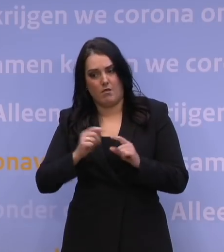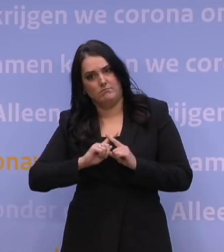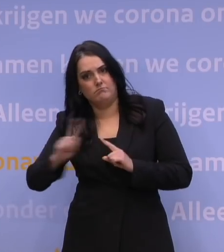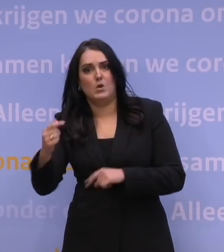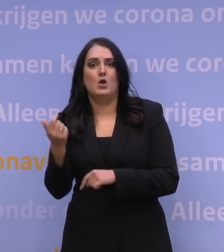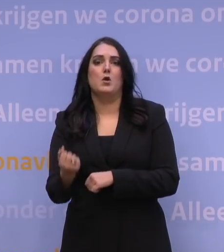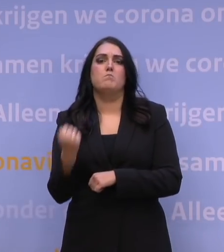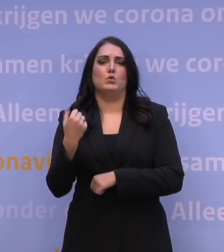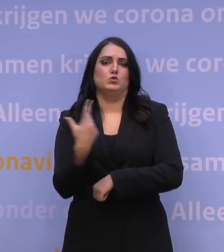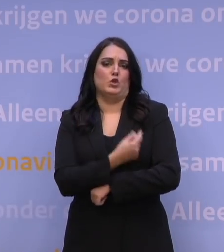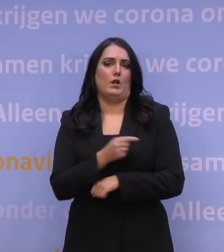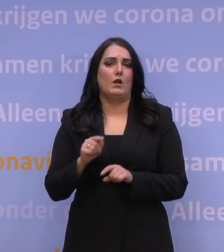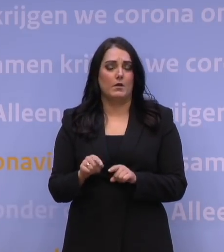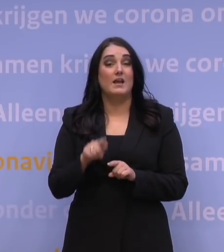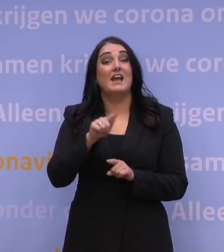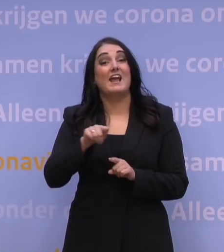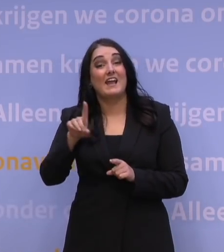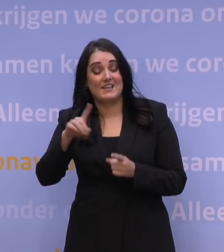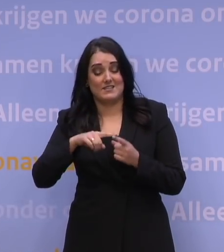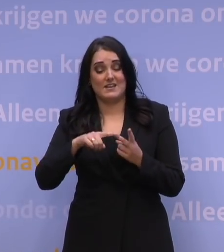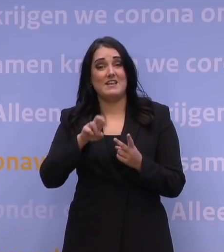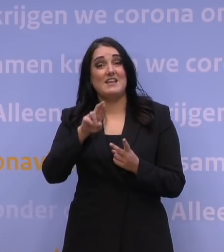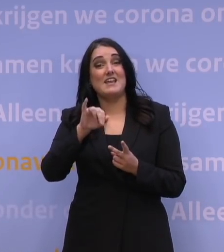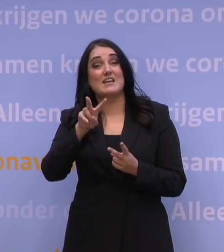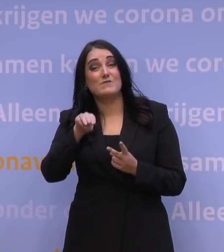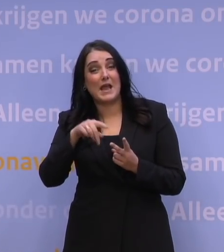De GGD en het RIVM leveren een ongekende prestatie